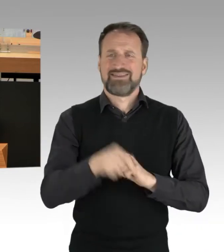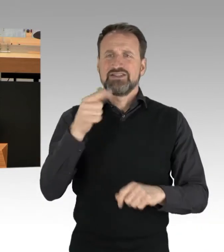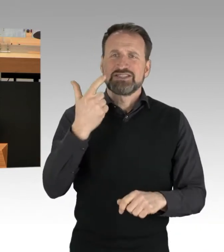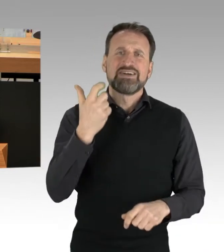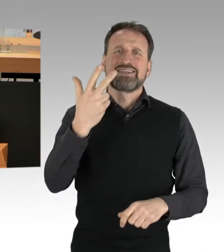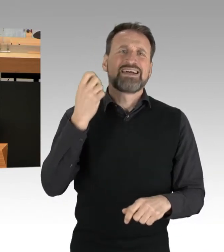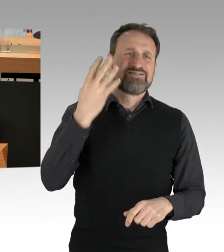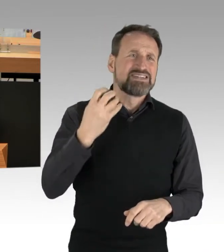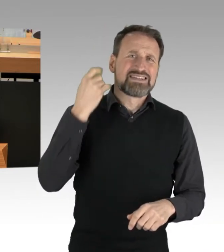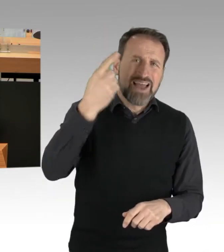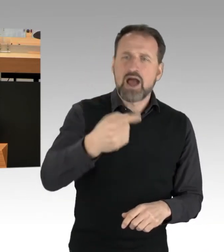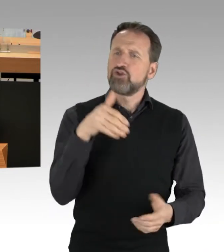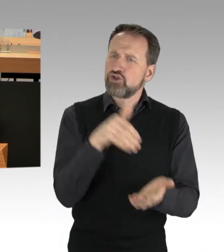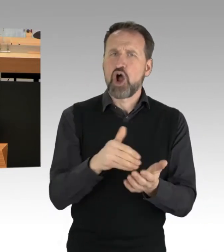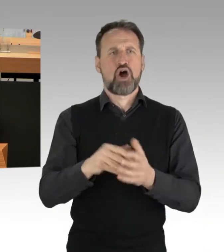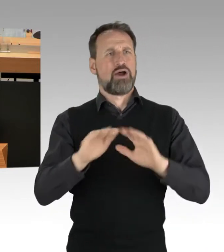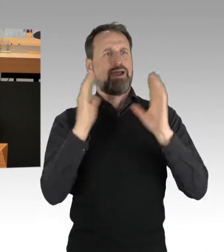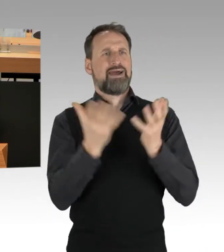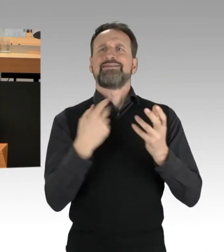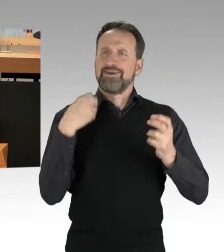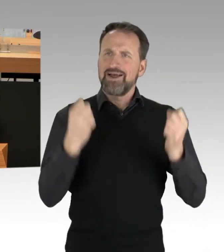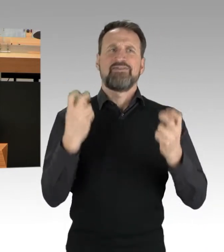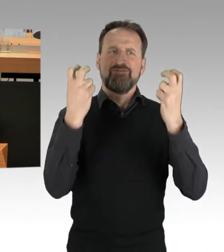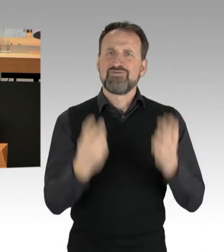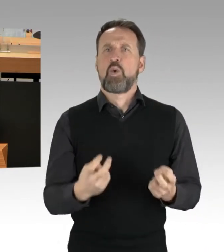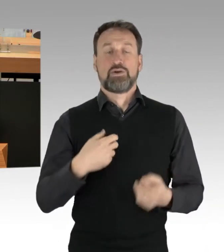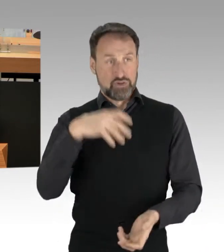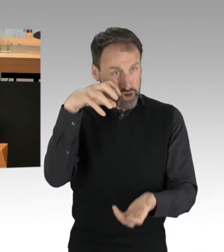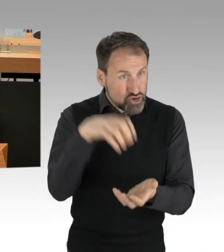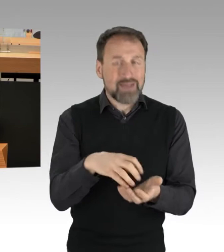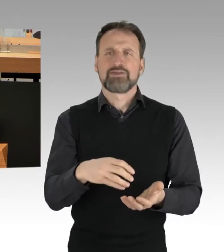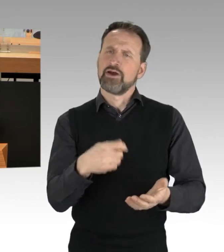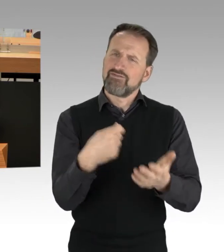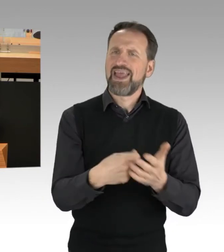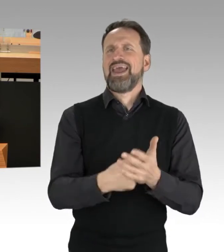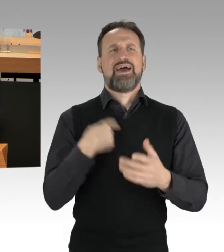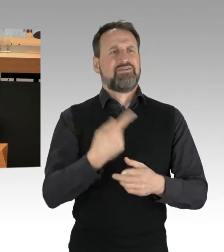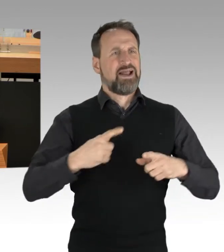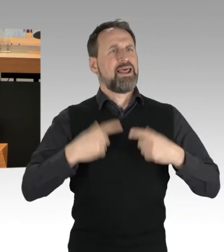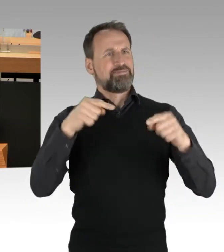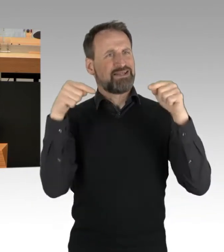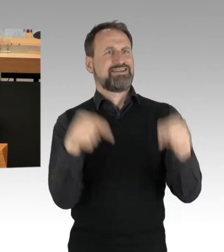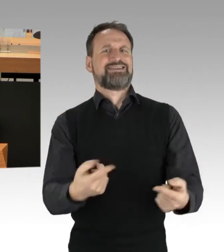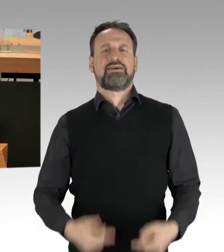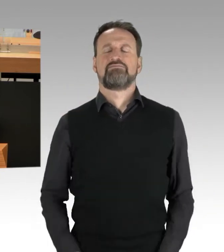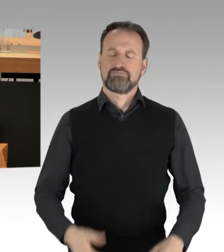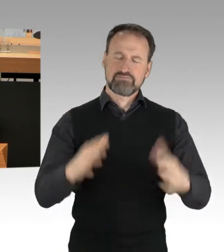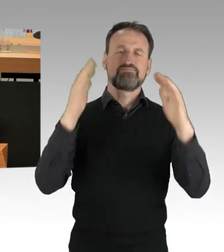und eine lebenswerte Stadt haben. (Applaus) Und ganz zum Schluss möchte ich auch noch mal eingehen: